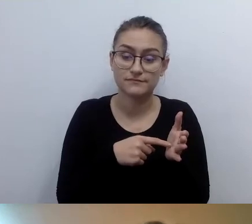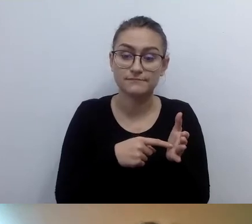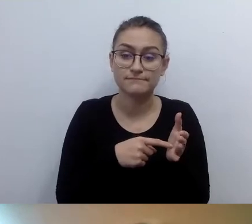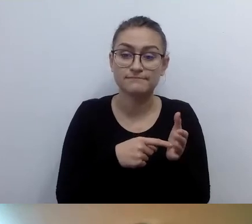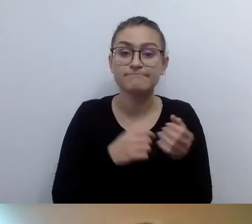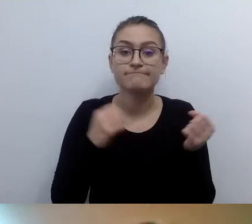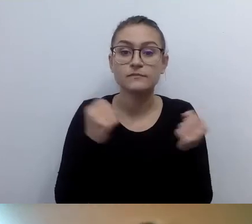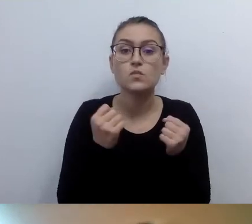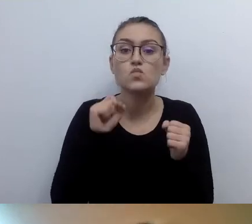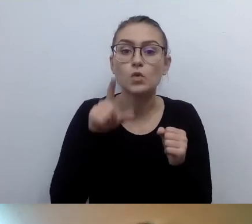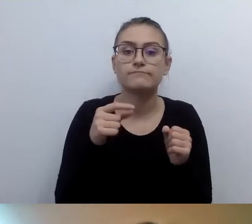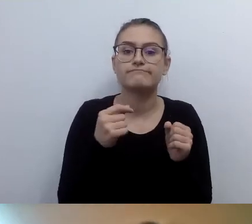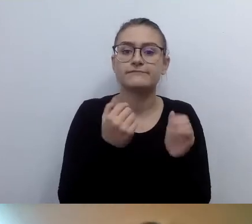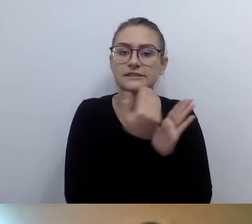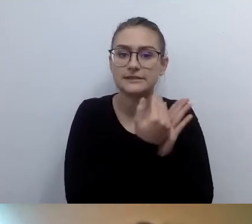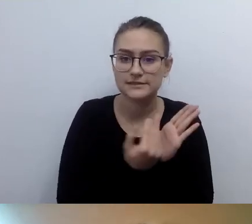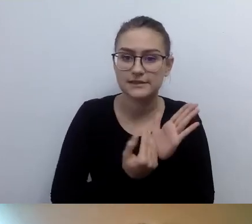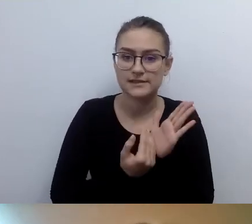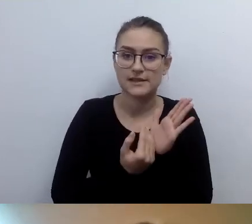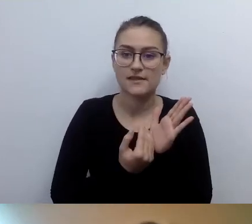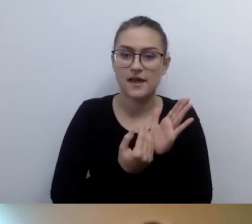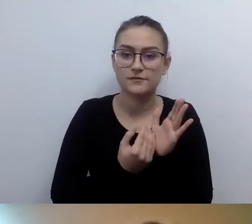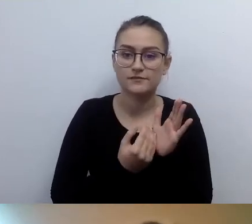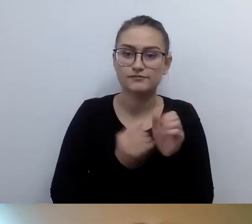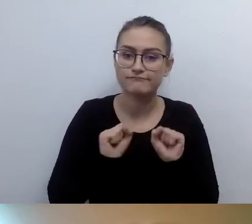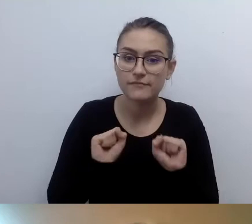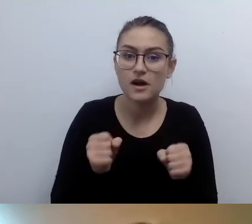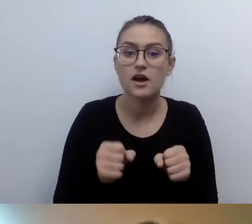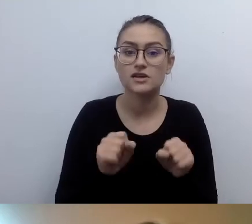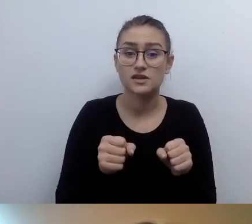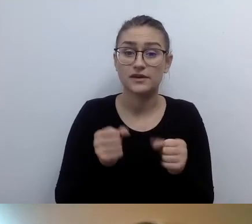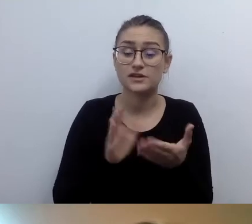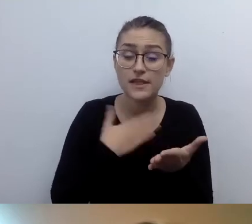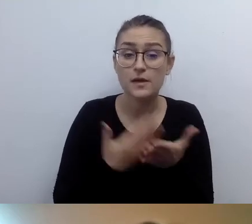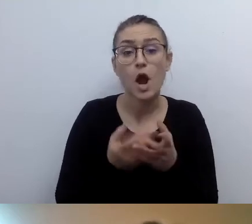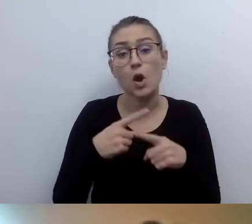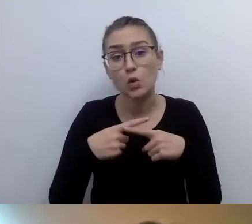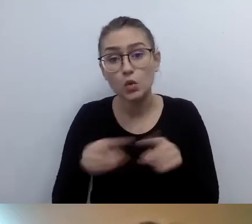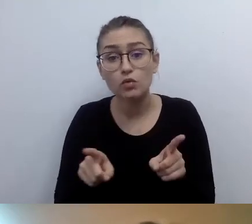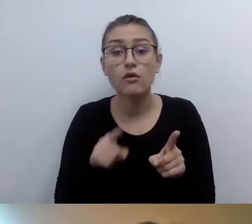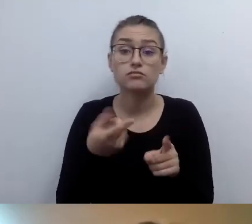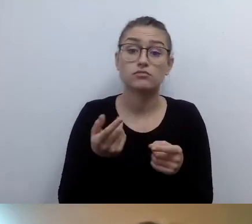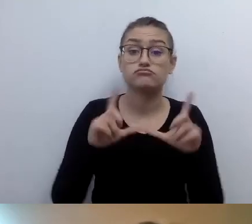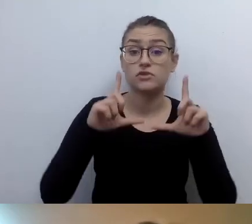Czyli zdjęcie przedstawia taką a taką panią czy tego pana. To wystarczy.